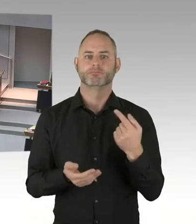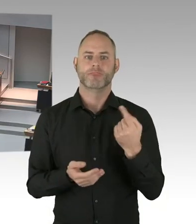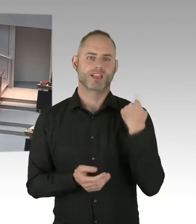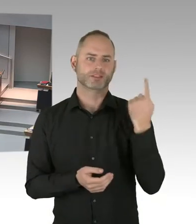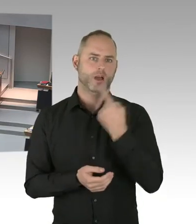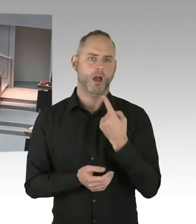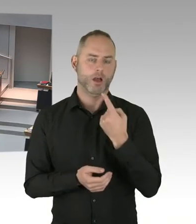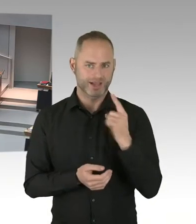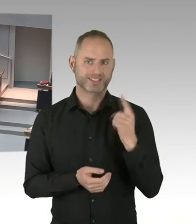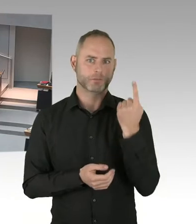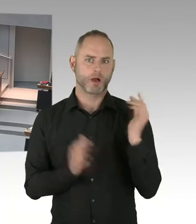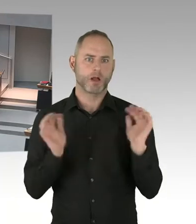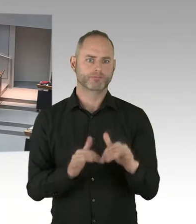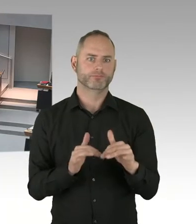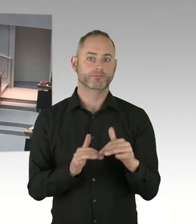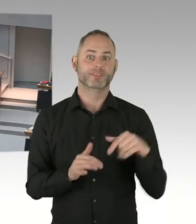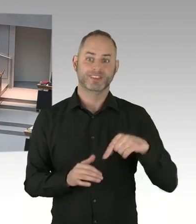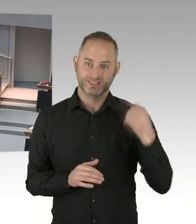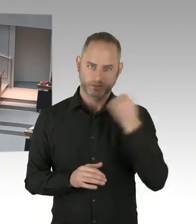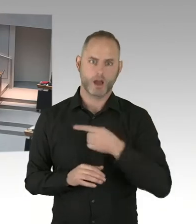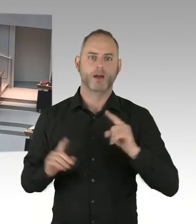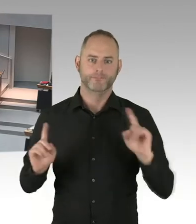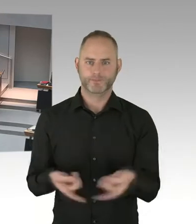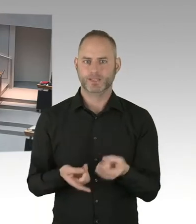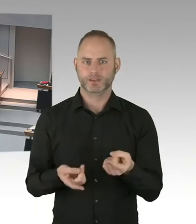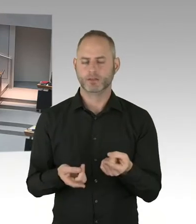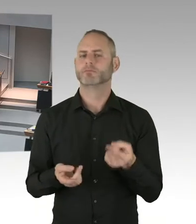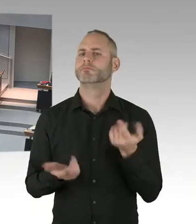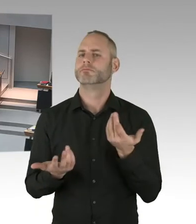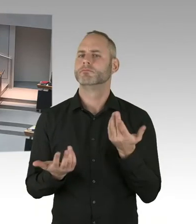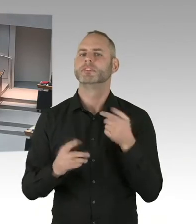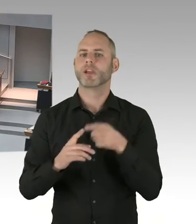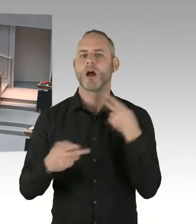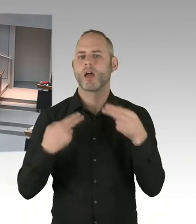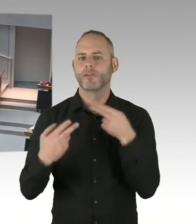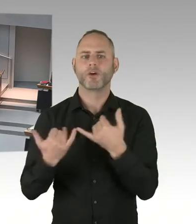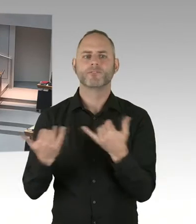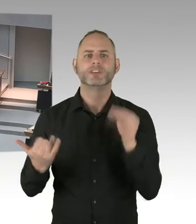wenn am neunzehnten Zwölften am Breitscheidplatz ein stilles Gedenken stattfinden soll,